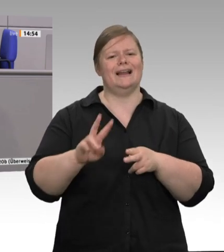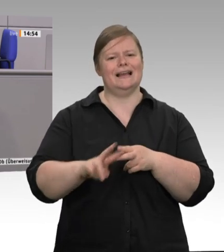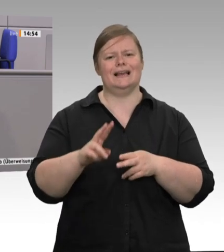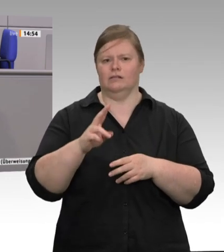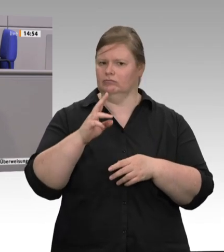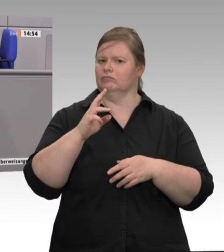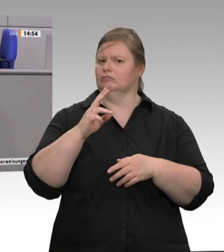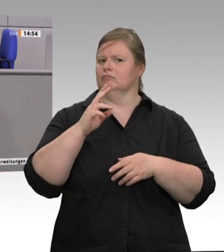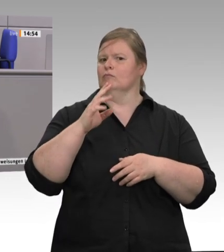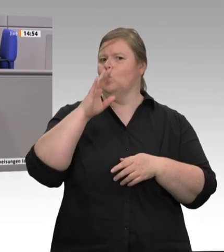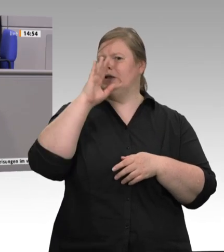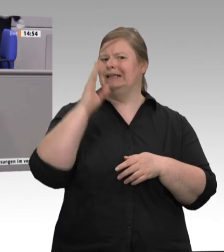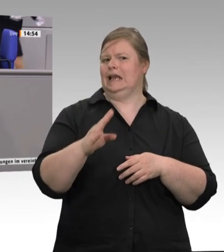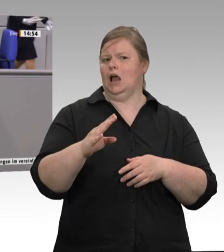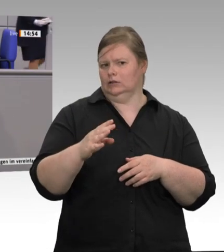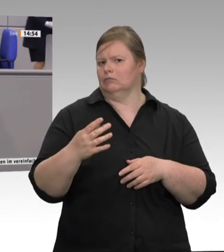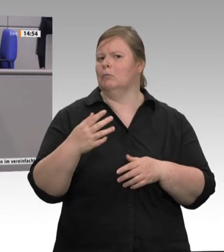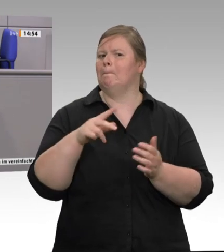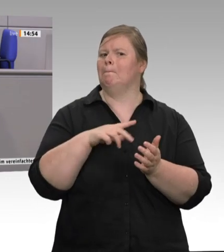dieser Konkurrenz standhalten, der